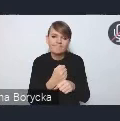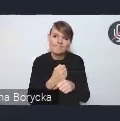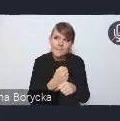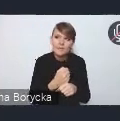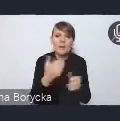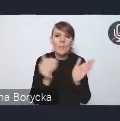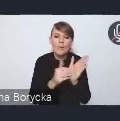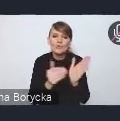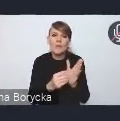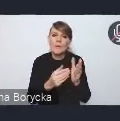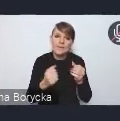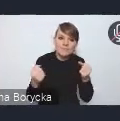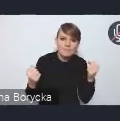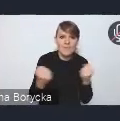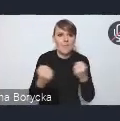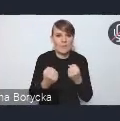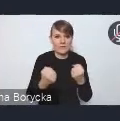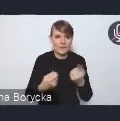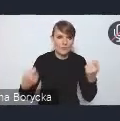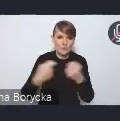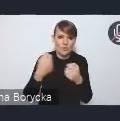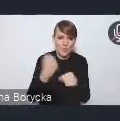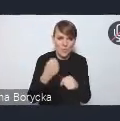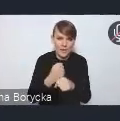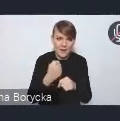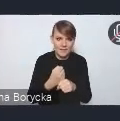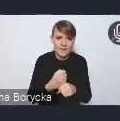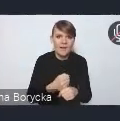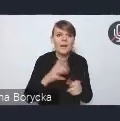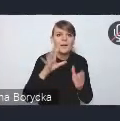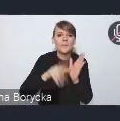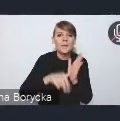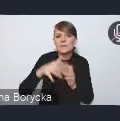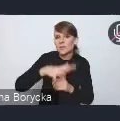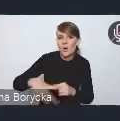dalszej tej współpracy w miejskich obszarach funkcjonalnych